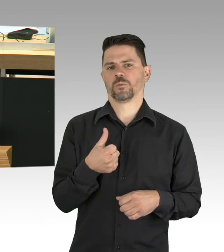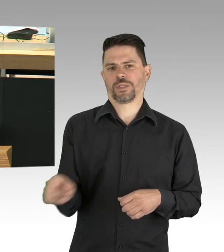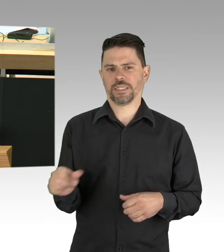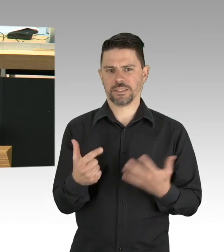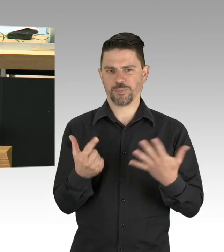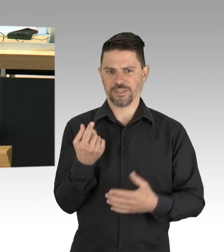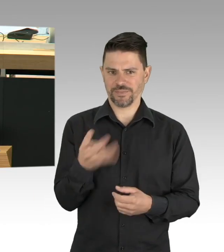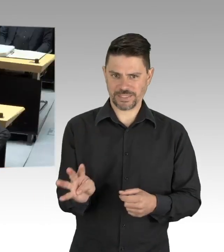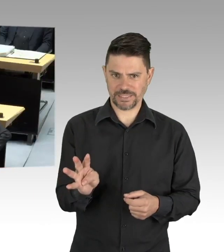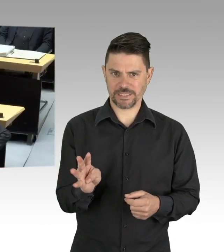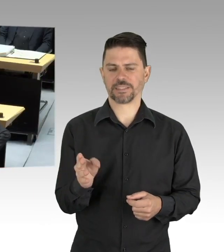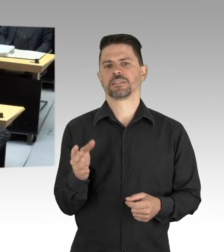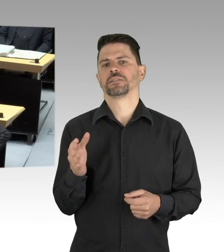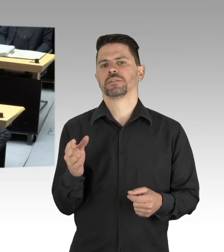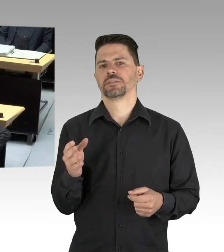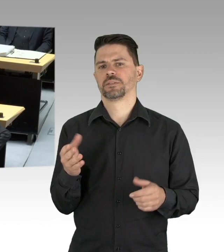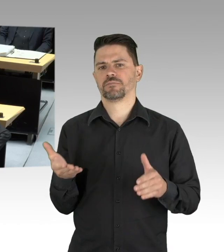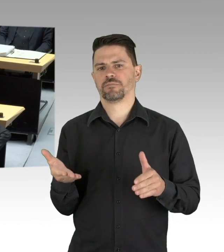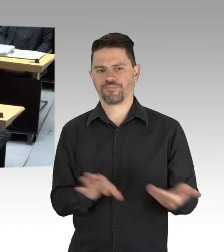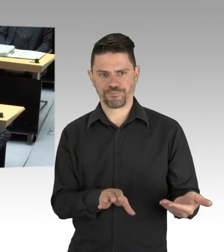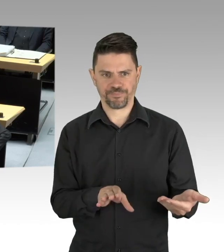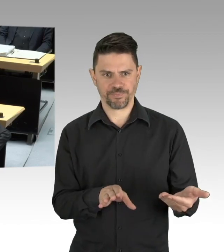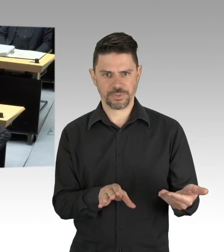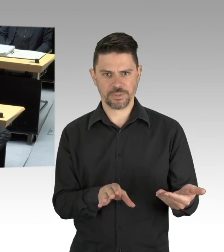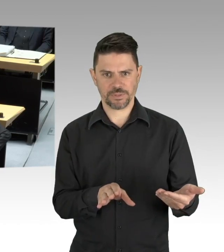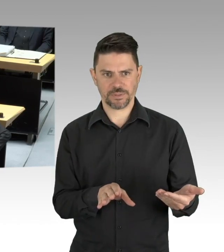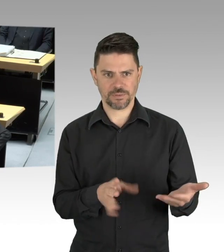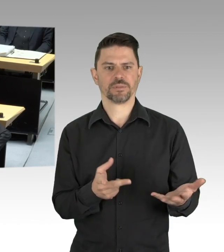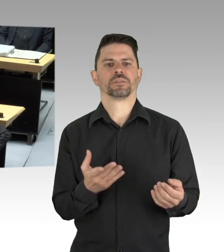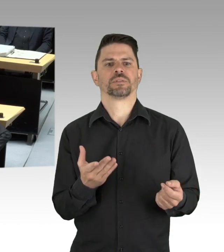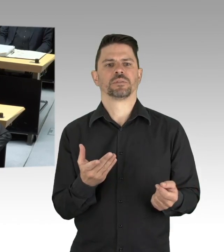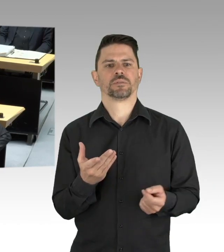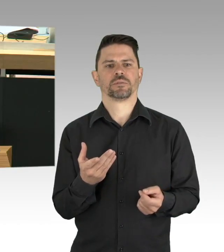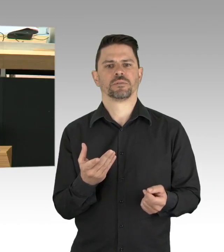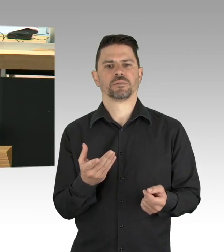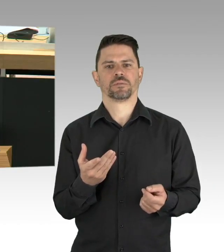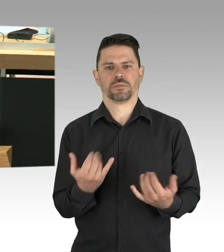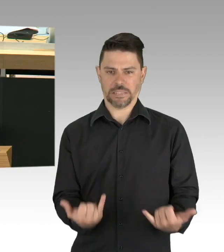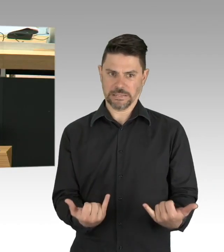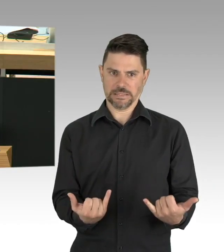der Rest befindet sich in häuslicher Quarantäne. Das Robert-Koch-Institut gab im gestrigen Lagebericht